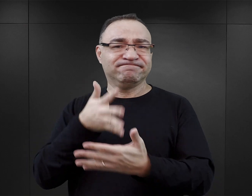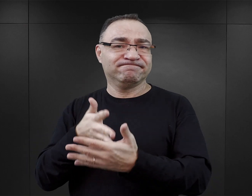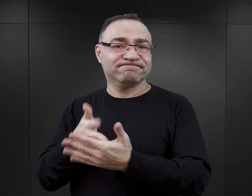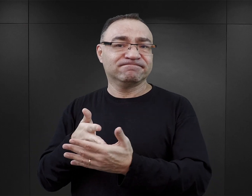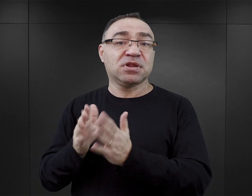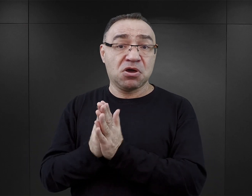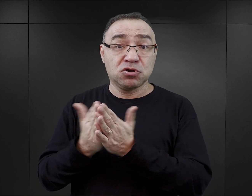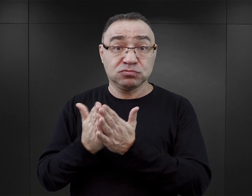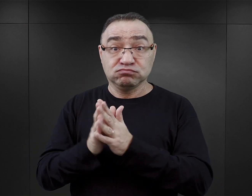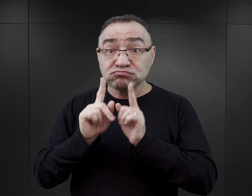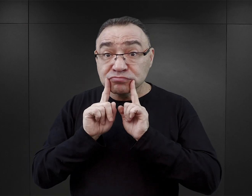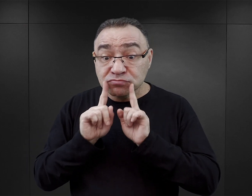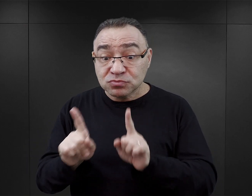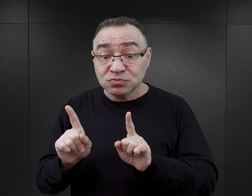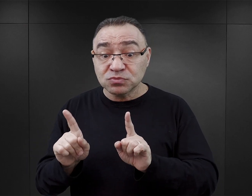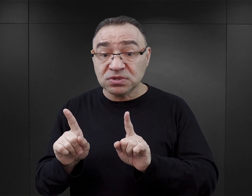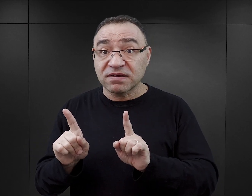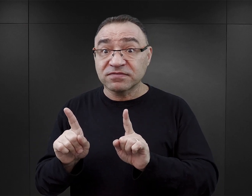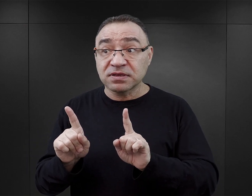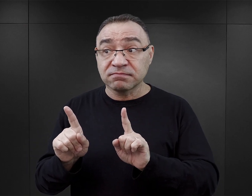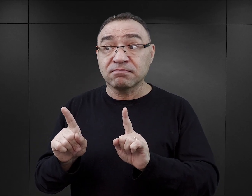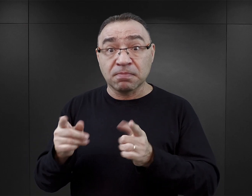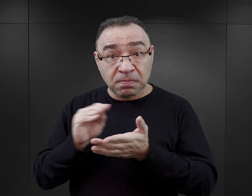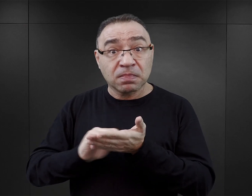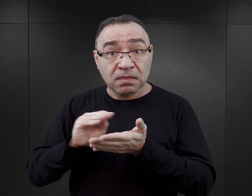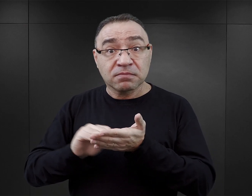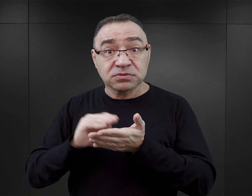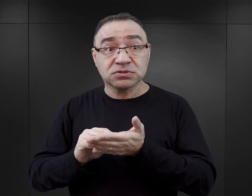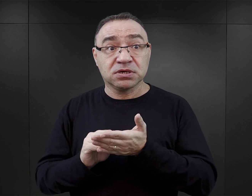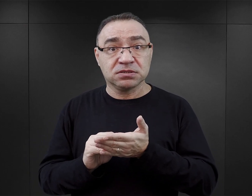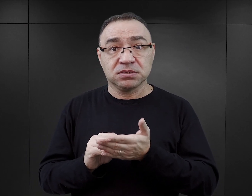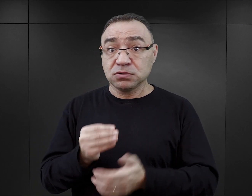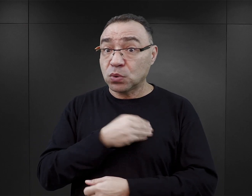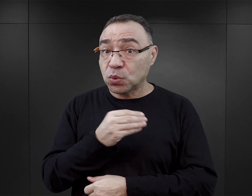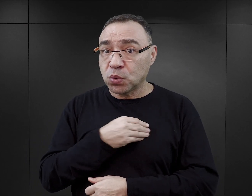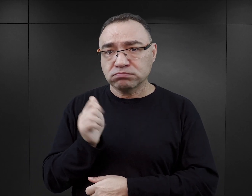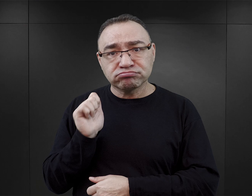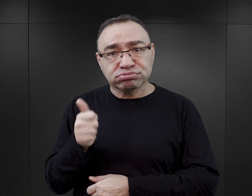ocenić, czy ta książka rzeczywiście jest napisana w sposób rzetelny,